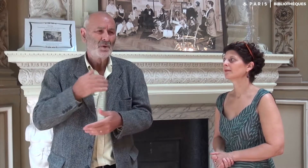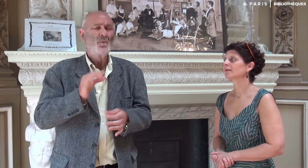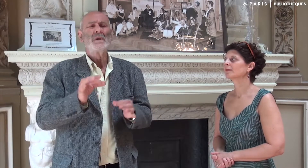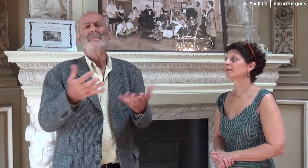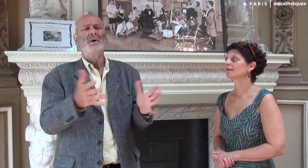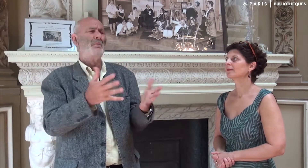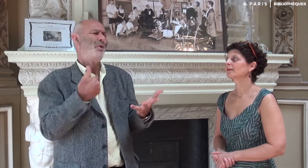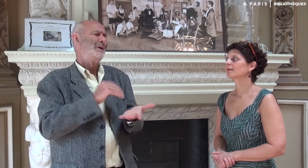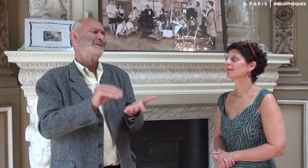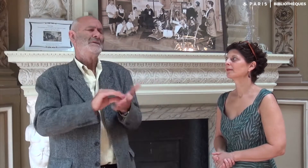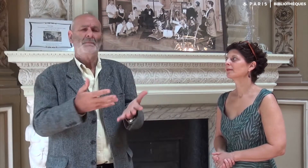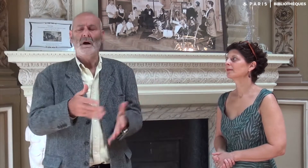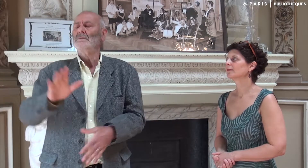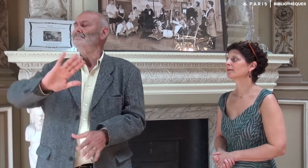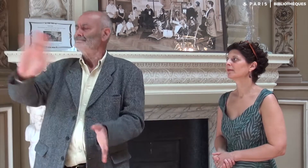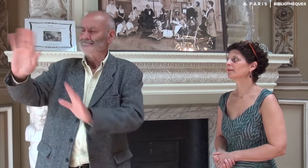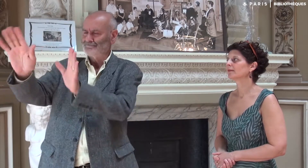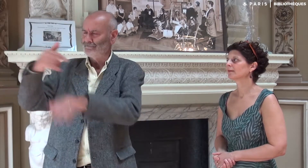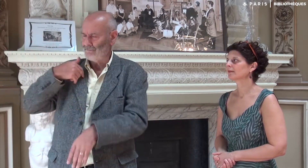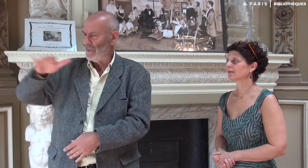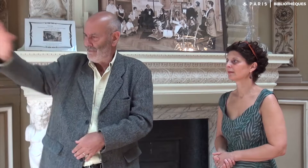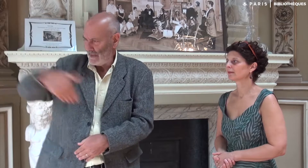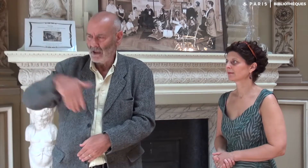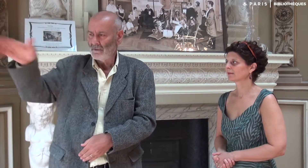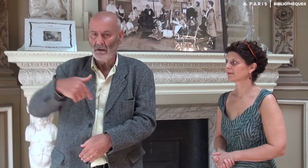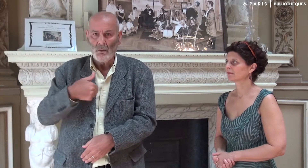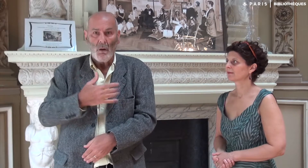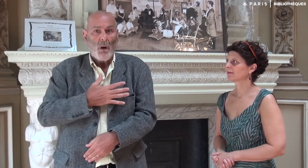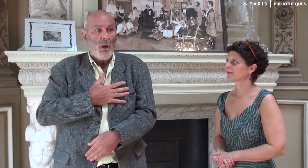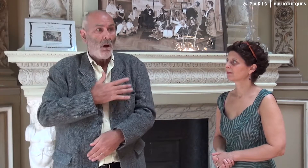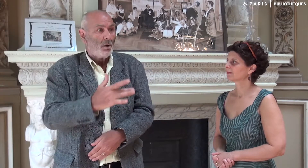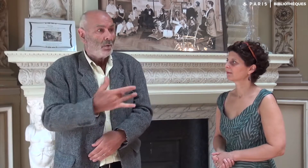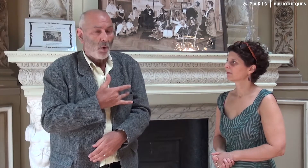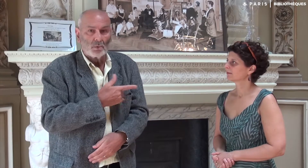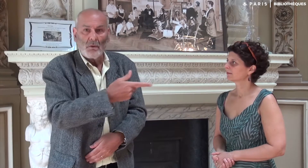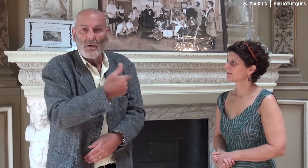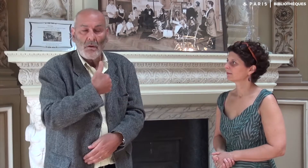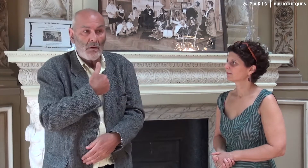Mais comment rédiger un livre ? André m’a invité à m’aider par tous les moyens, en écrivant lui-même. J’ai été touché par son geste.